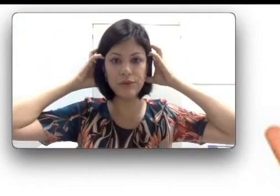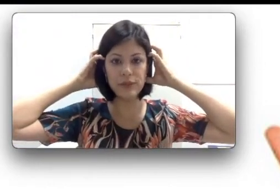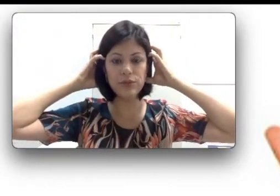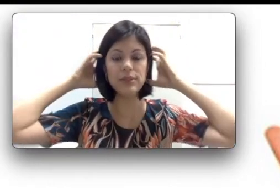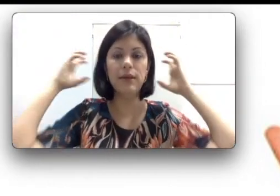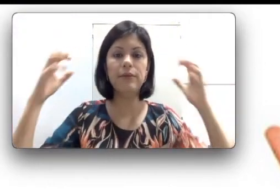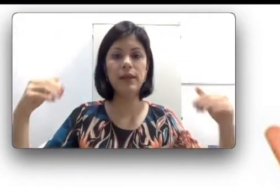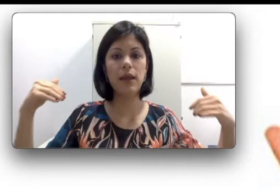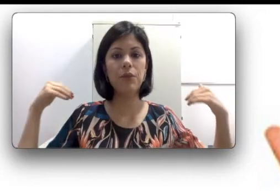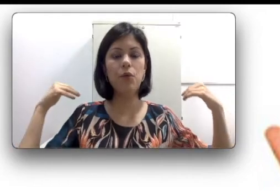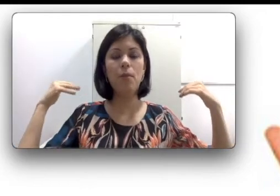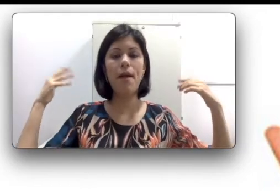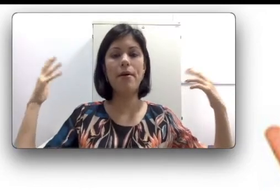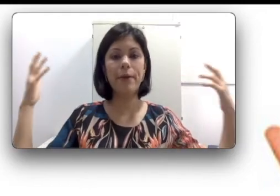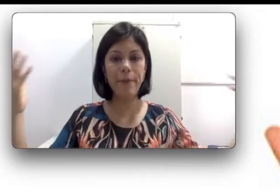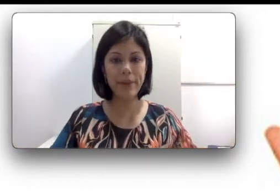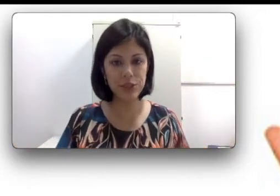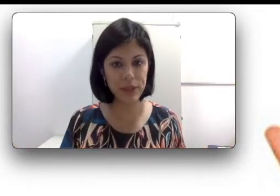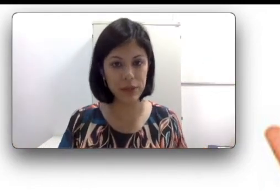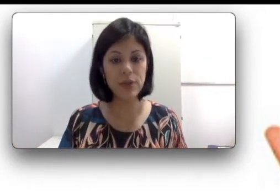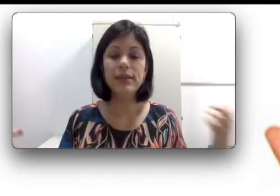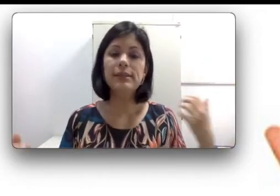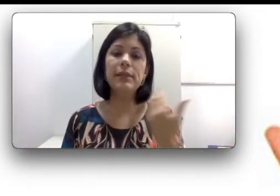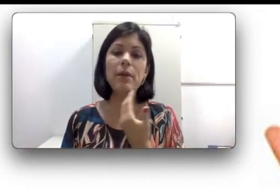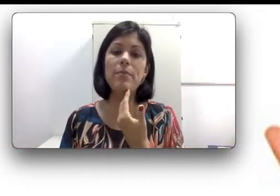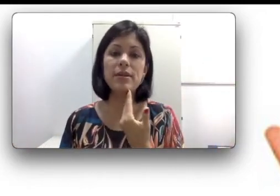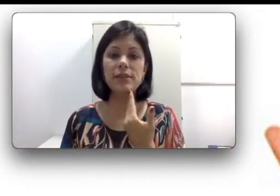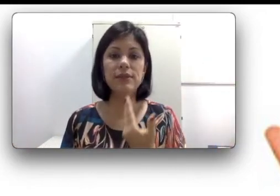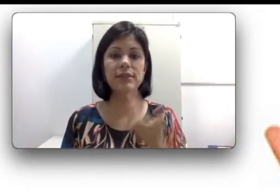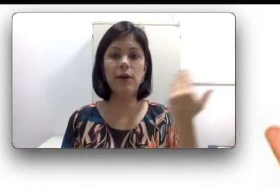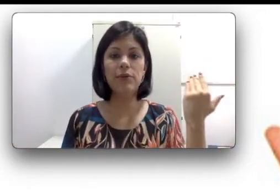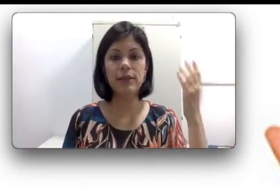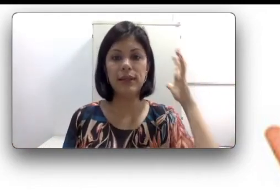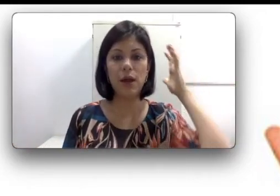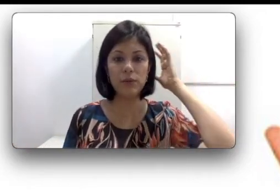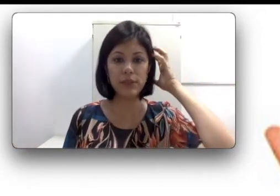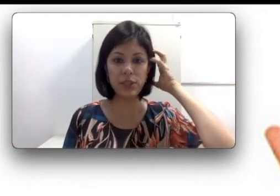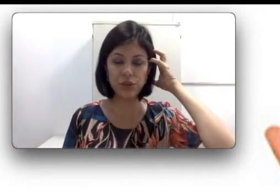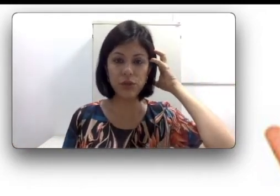ouvidos, eu tenho o maior acometimento. Se a minha perda é unilateral, ou seja só de